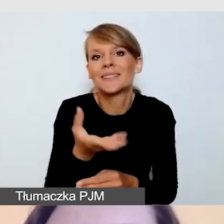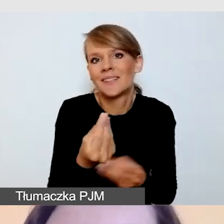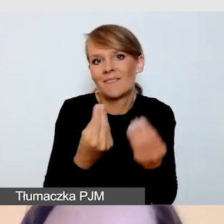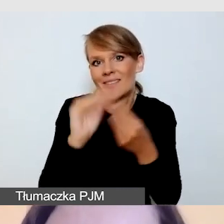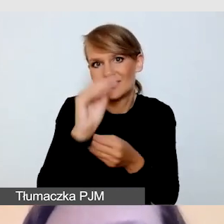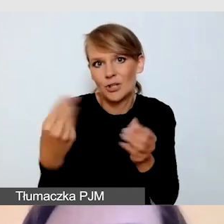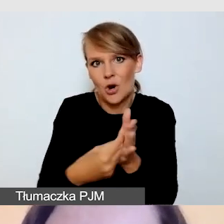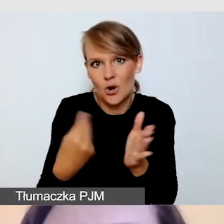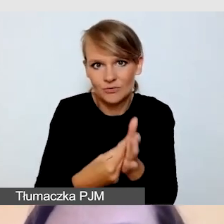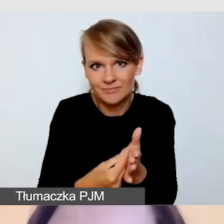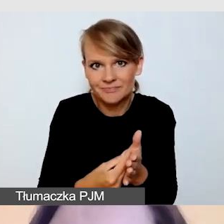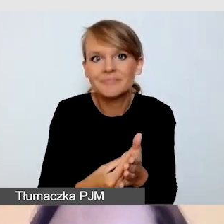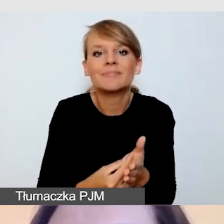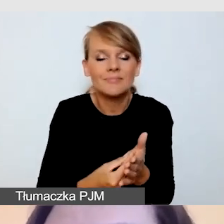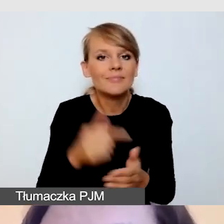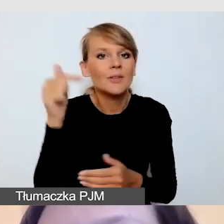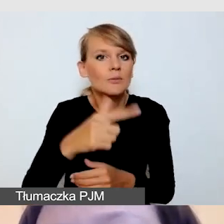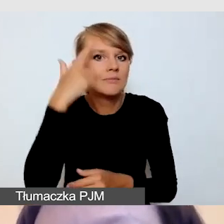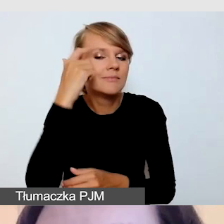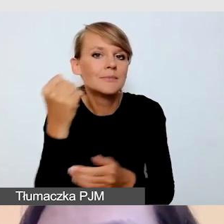kwestie techniczne związane ze sprzętem, z kamerami,